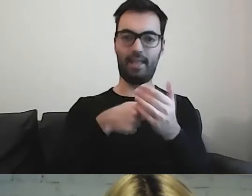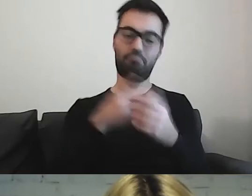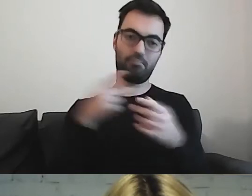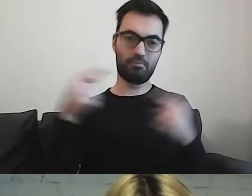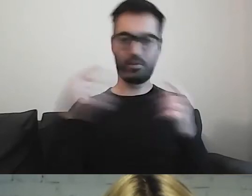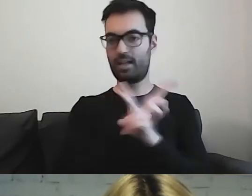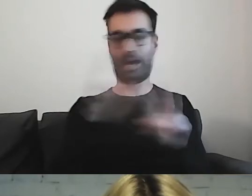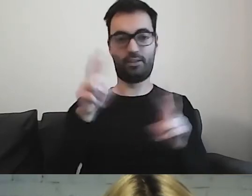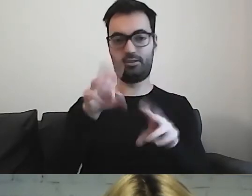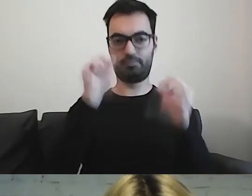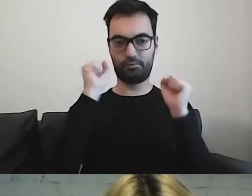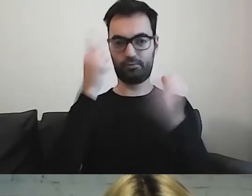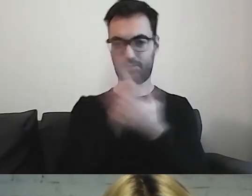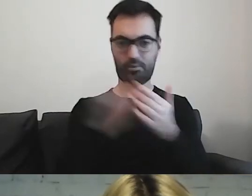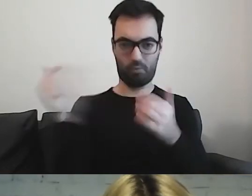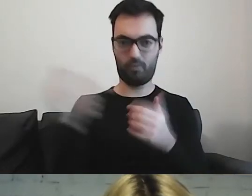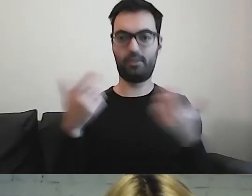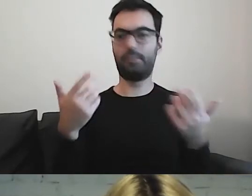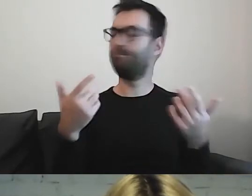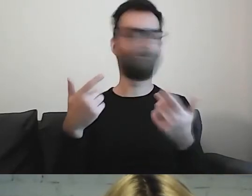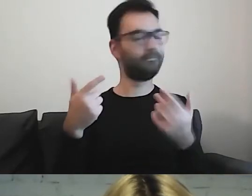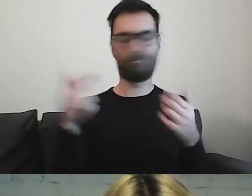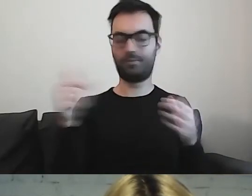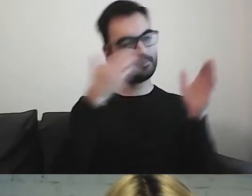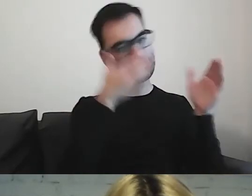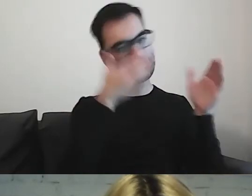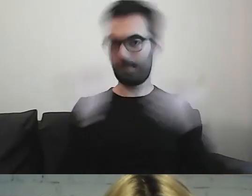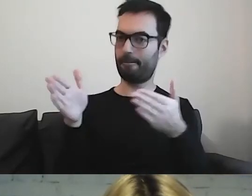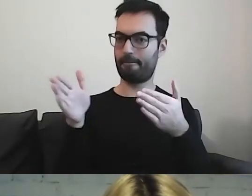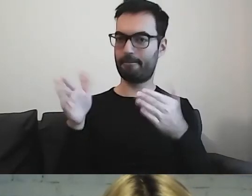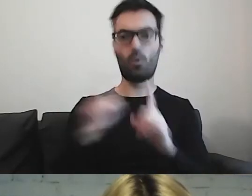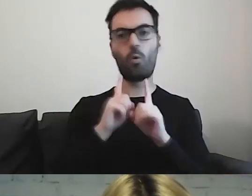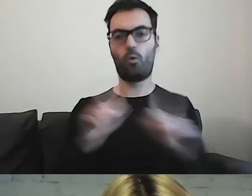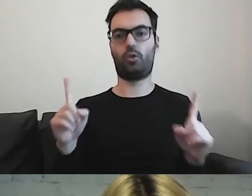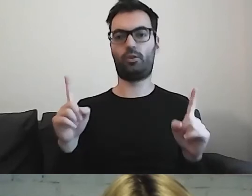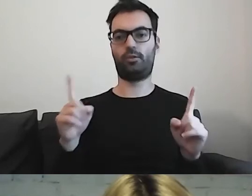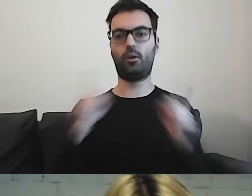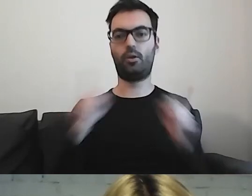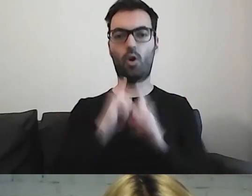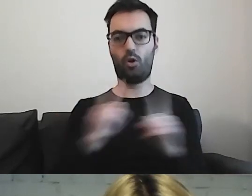to wtedy musimy uważać, żeby tego nie wykorzystywać.